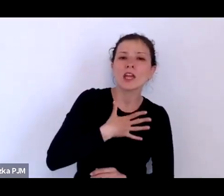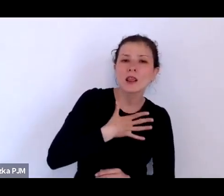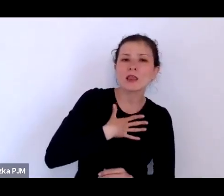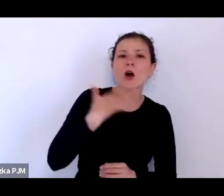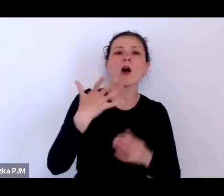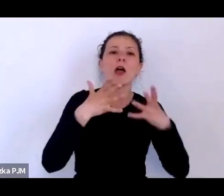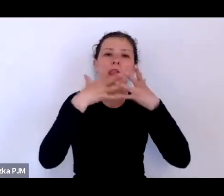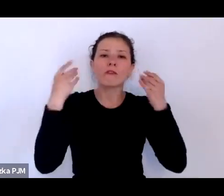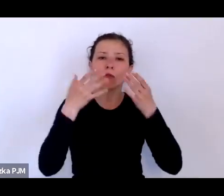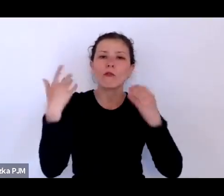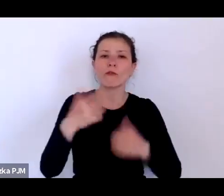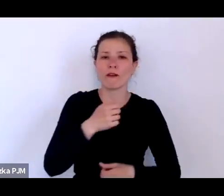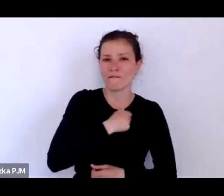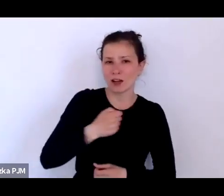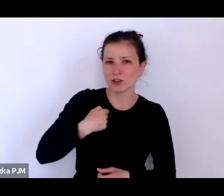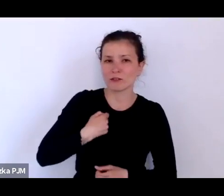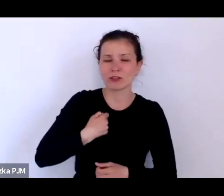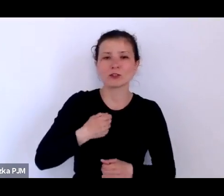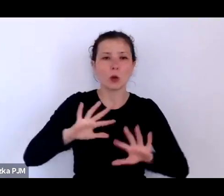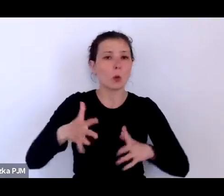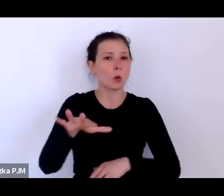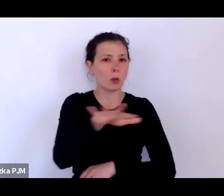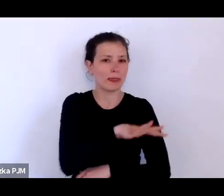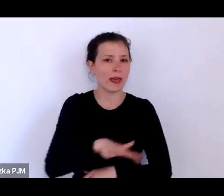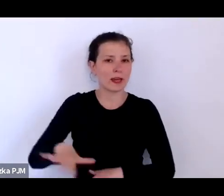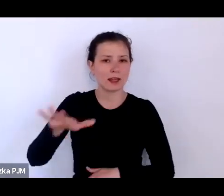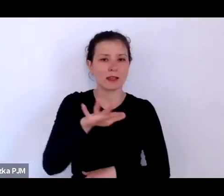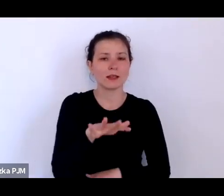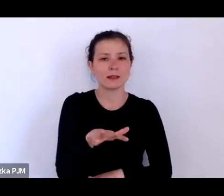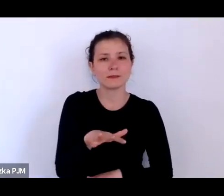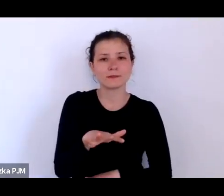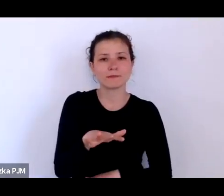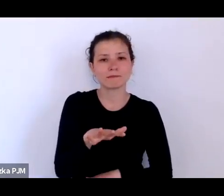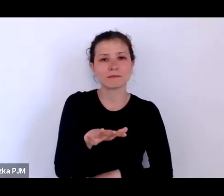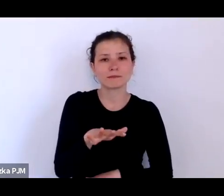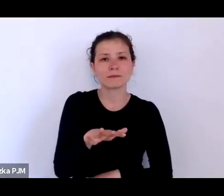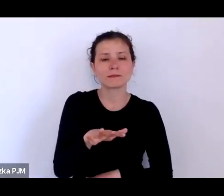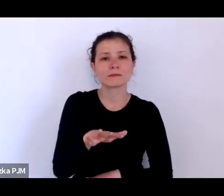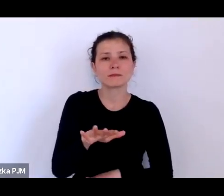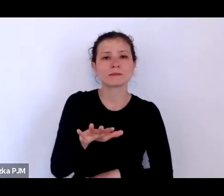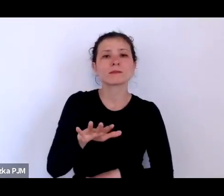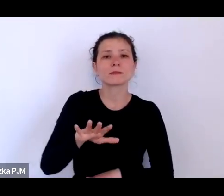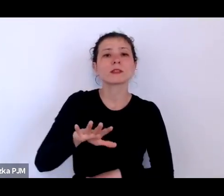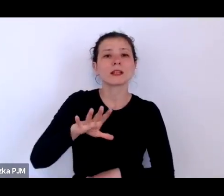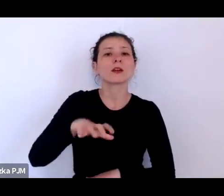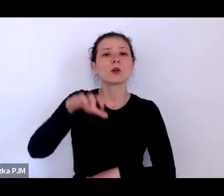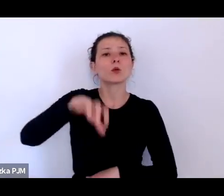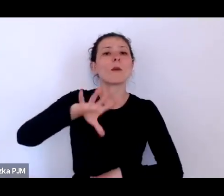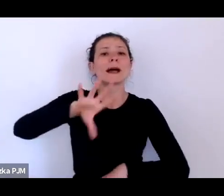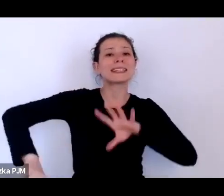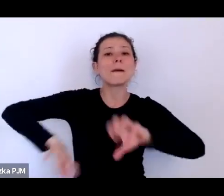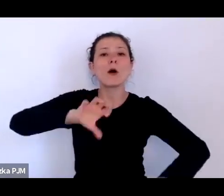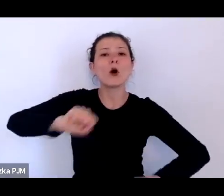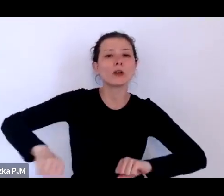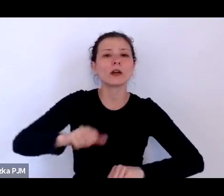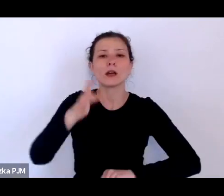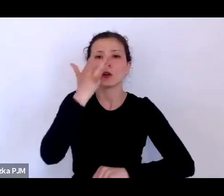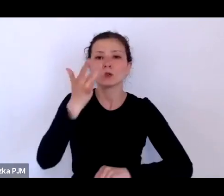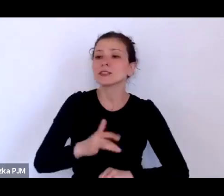czyli tego terenu pozaborczego, rosyjskiego, a zupełnie inne statystki dotyczyły